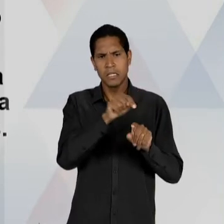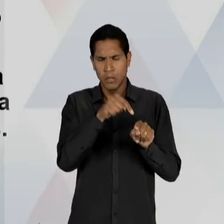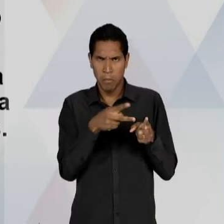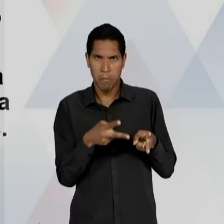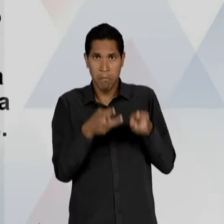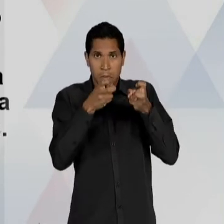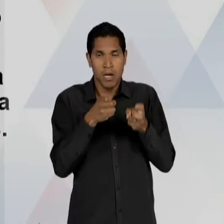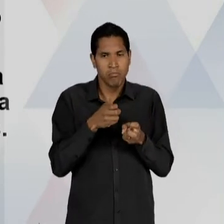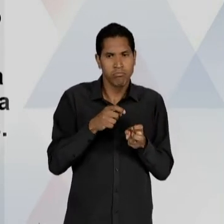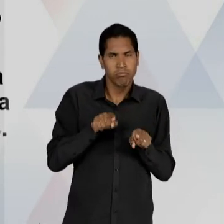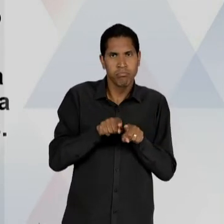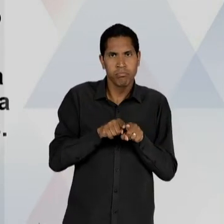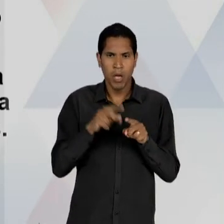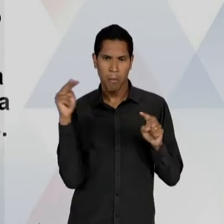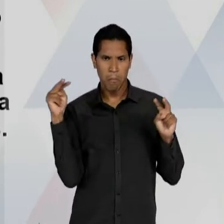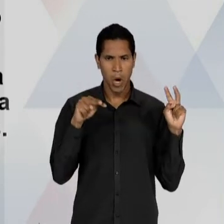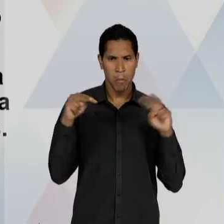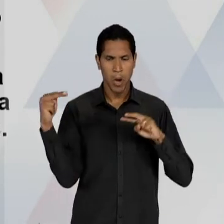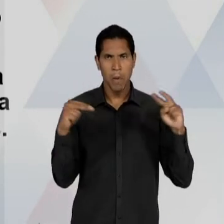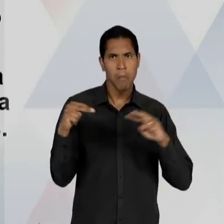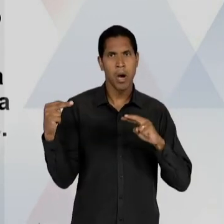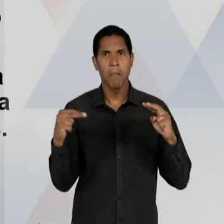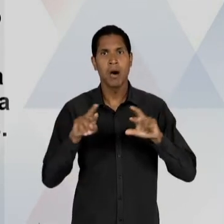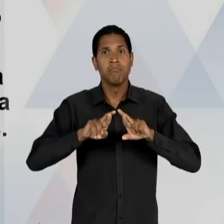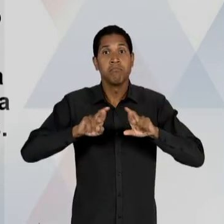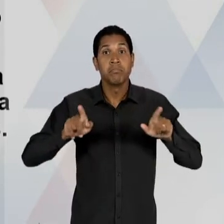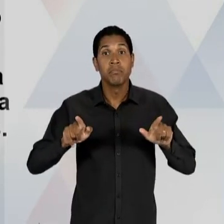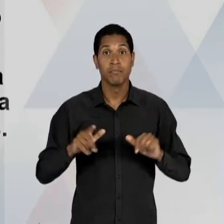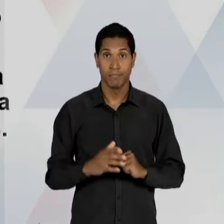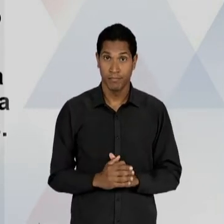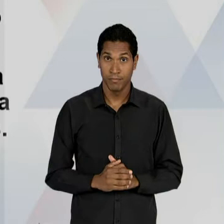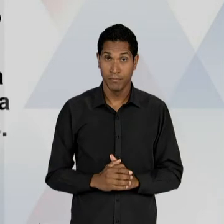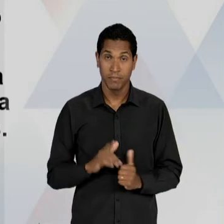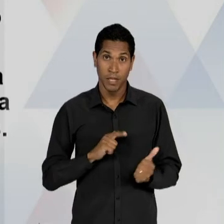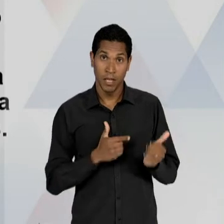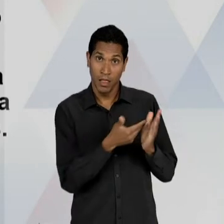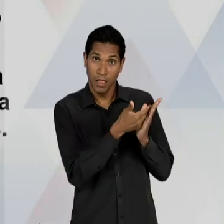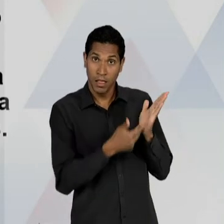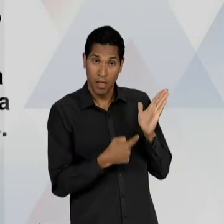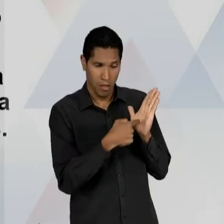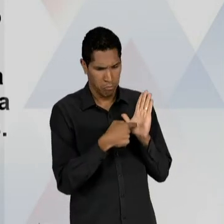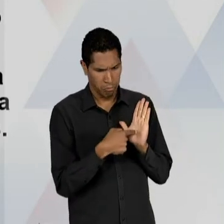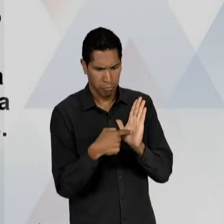SER PERCEBIDA DE DIFERENTES FORMAS, NÃO APENAS ÀQUELA INFORMADA PELO SUBSTITUTIVO LACERDA; NÃO